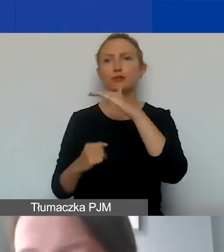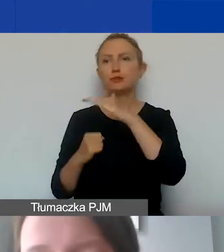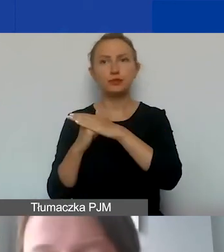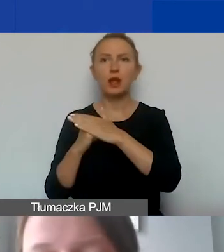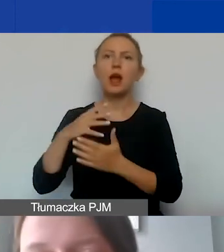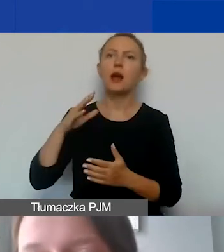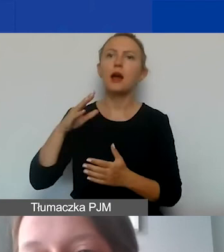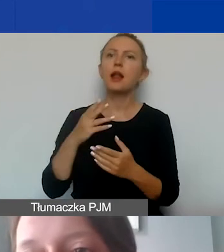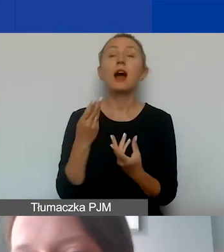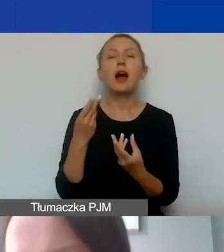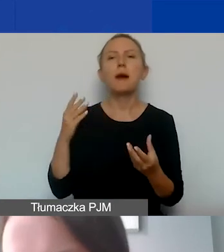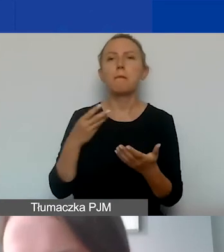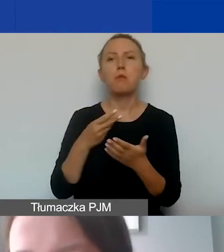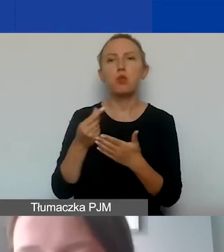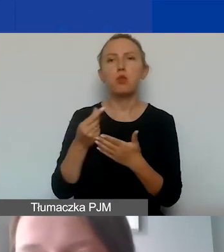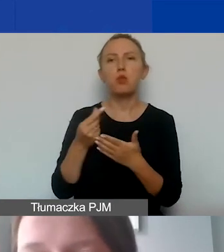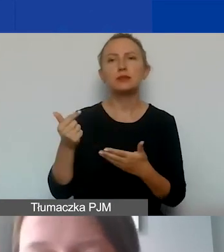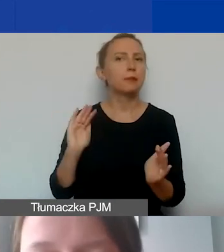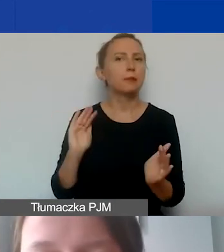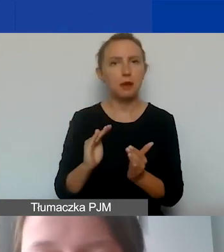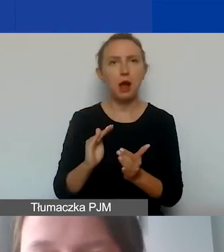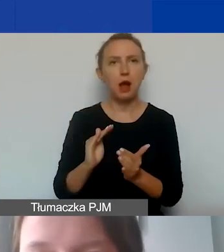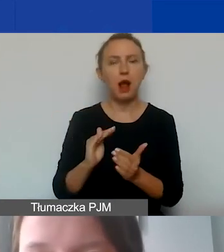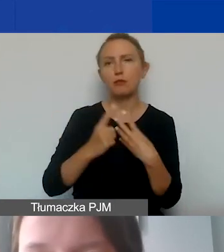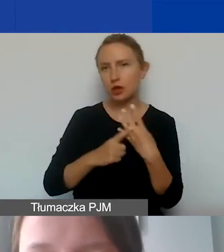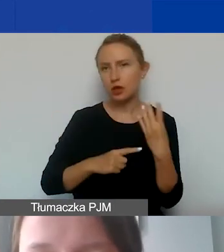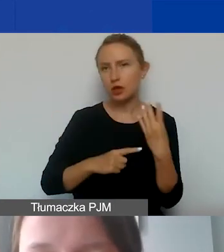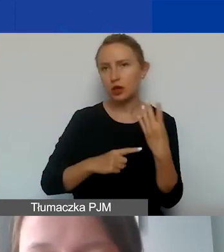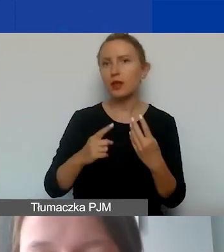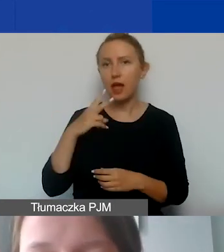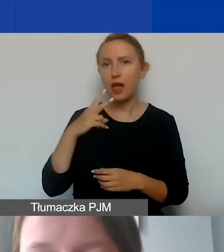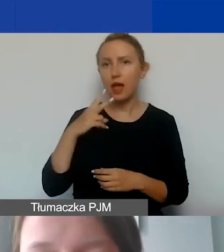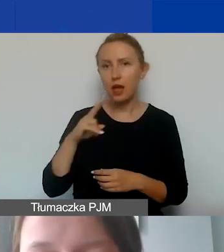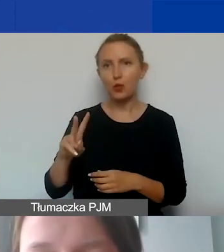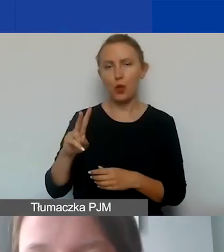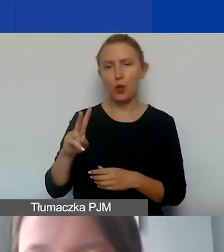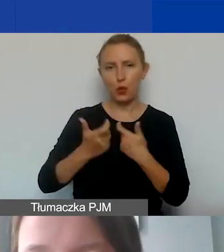Dolny to jest płaca minimalna w przeliczeniu na kurs euro zastosowany w naszym budżecie